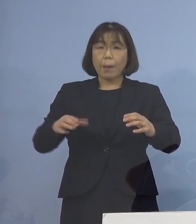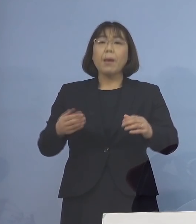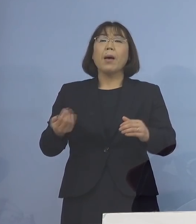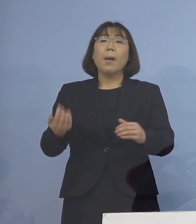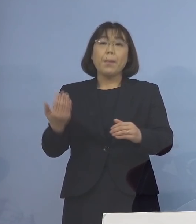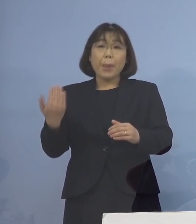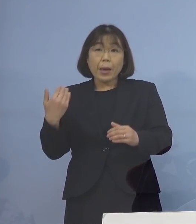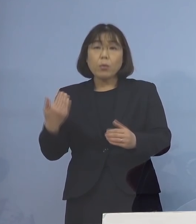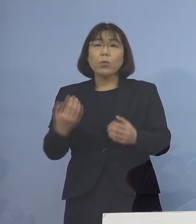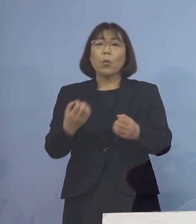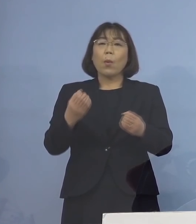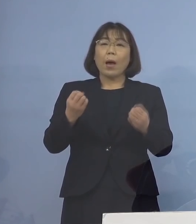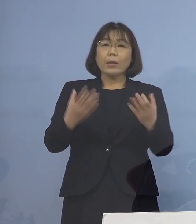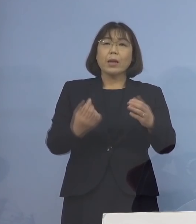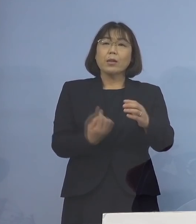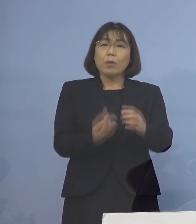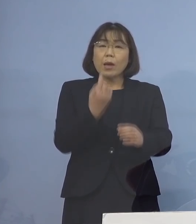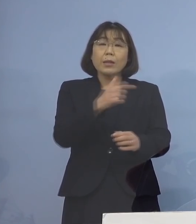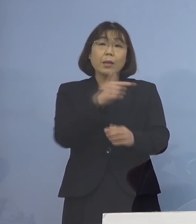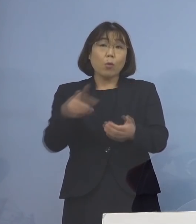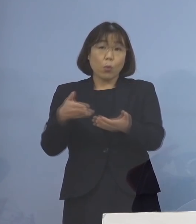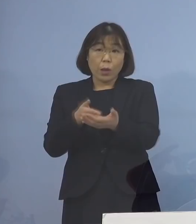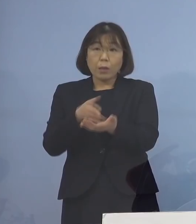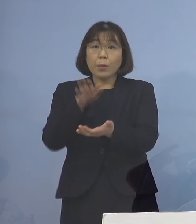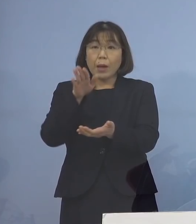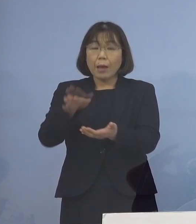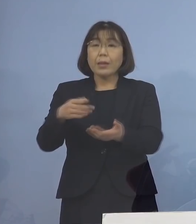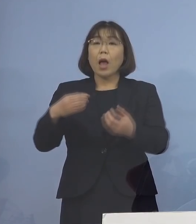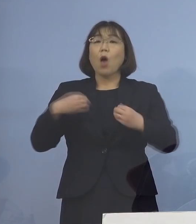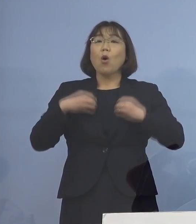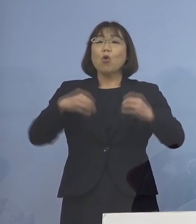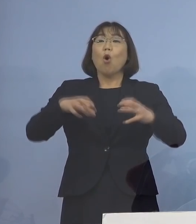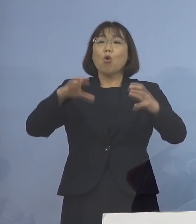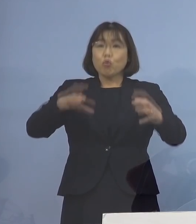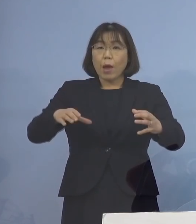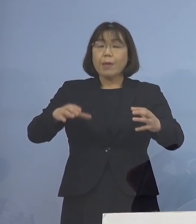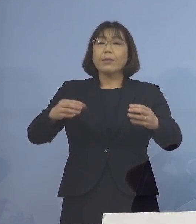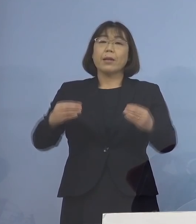ご説明を申し上げましたが そのクラスター、あるいは感染の中心が